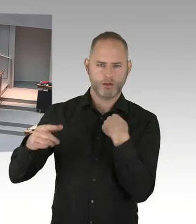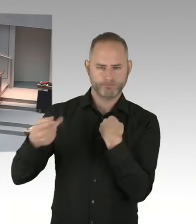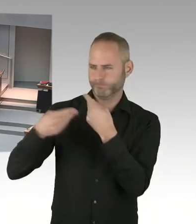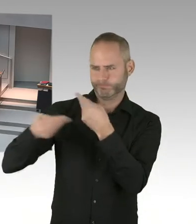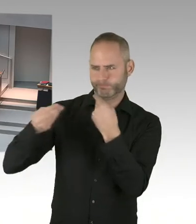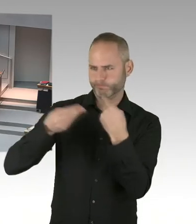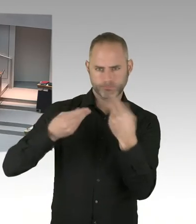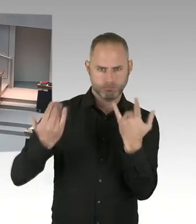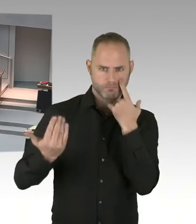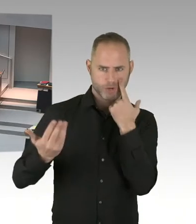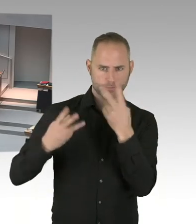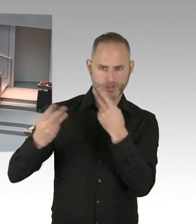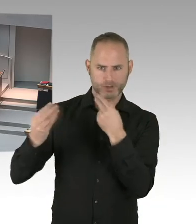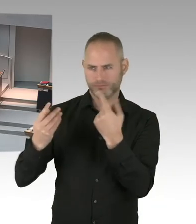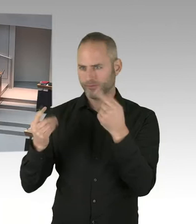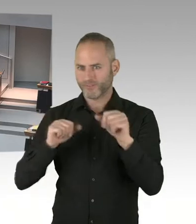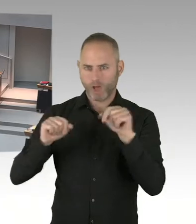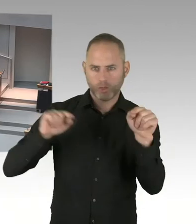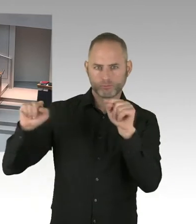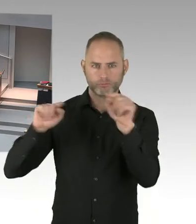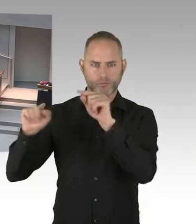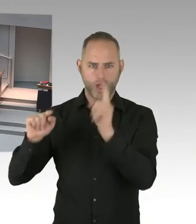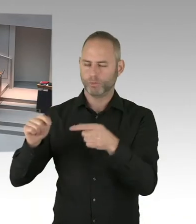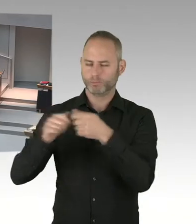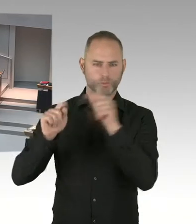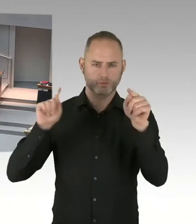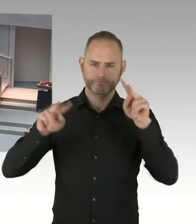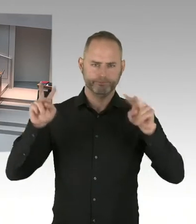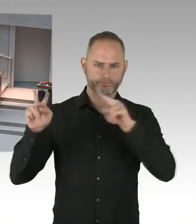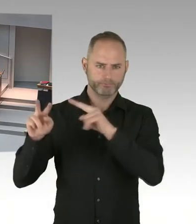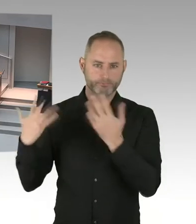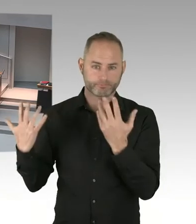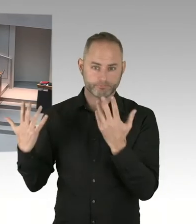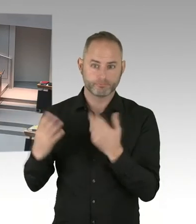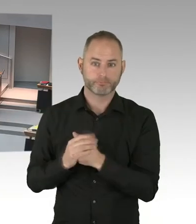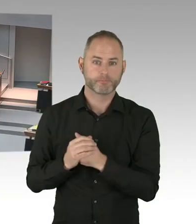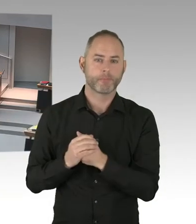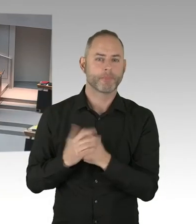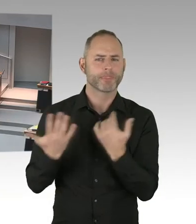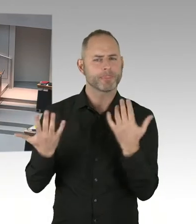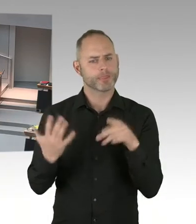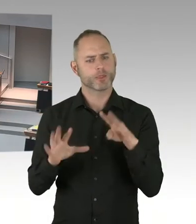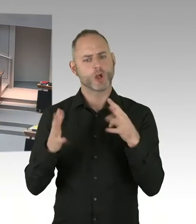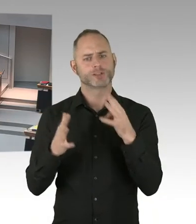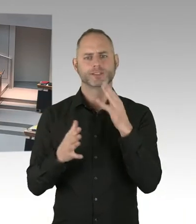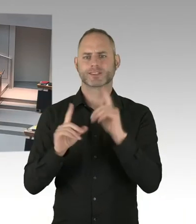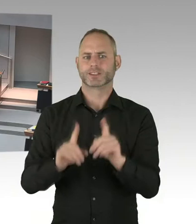Es ist ganz klar, dass alle auch immer eingeladen sind. Wir werden am Vormittag des neunzehnten Zwölften